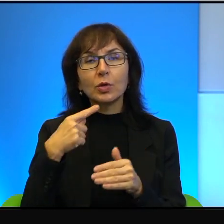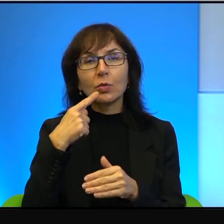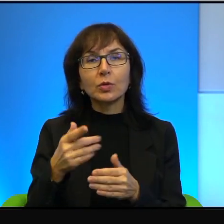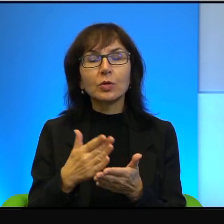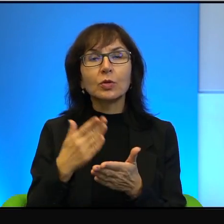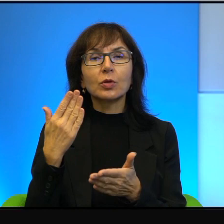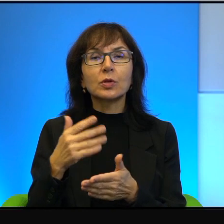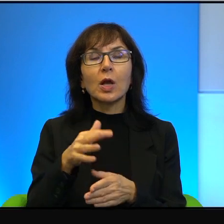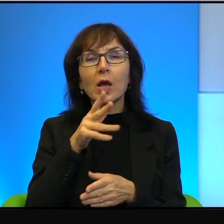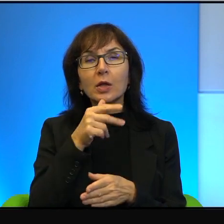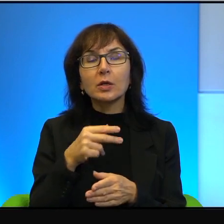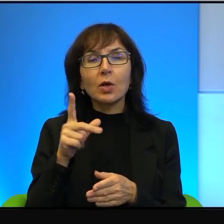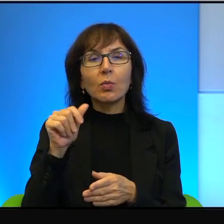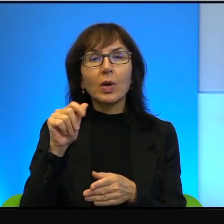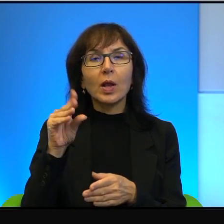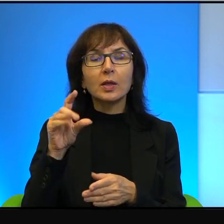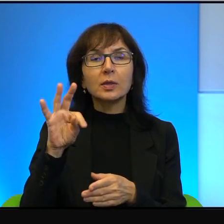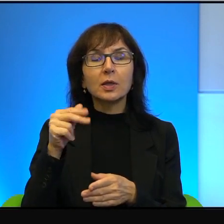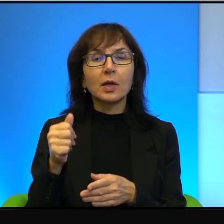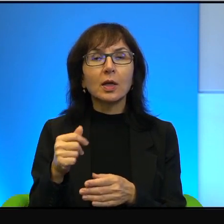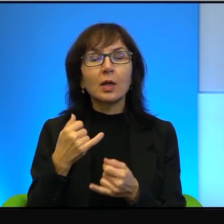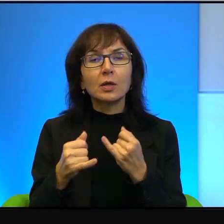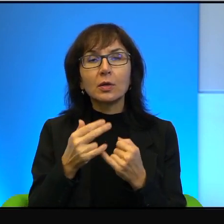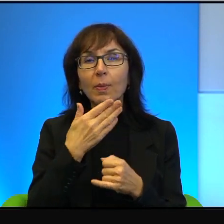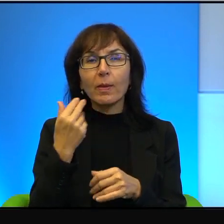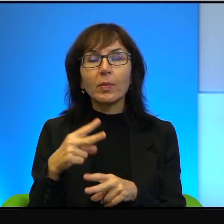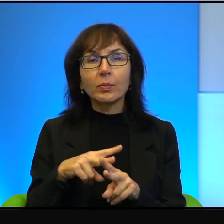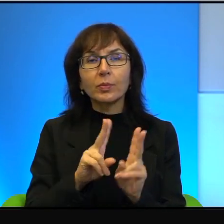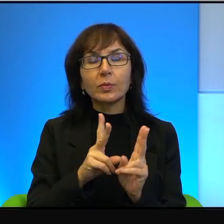Gdyby nie pomocy zaangażowani Izraelczyków, tego filmu by nigdy nie było.